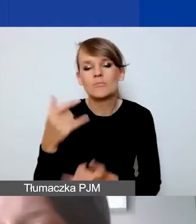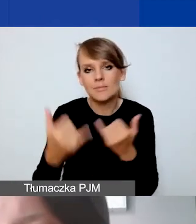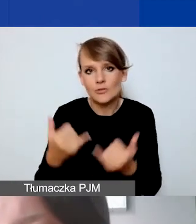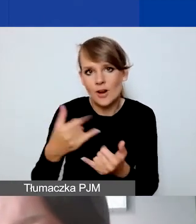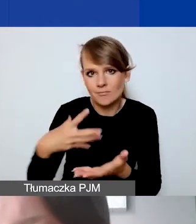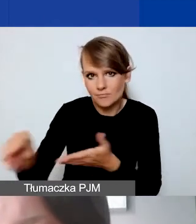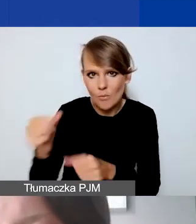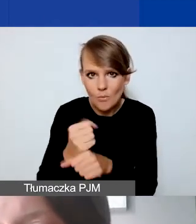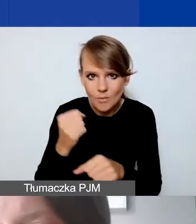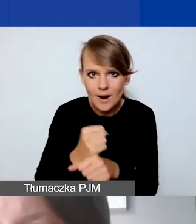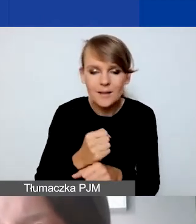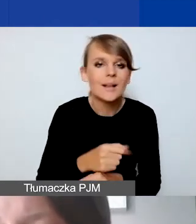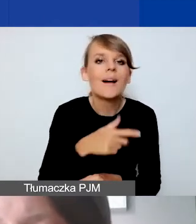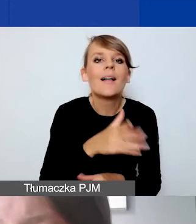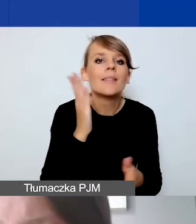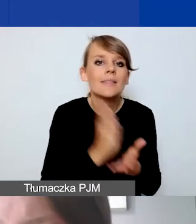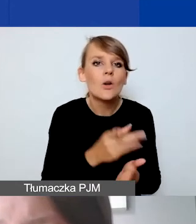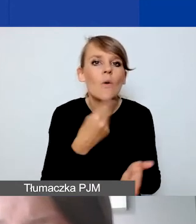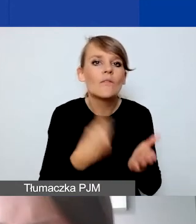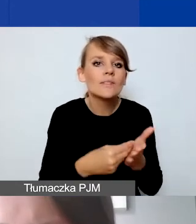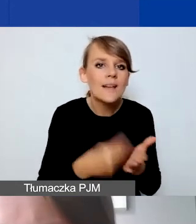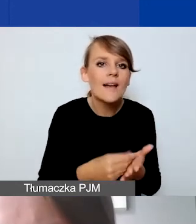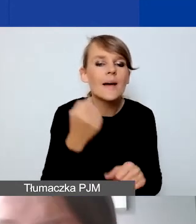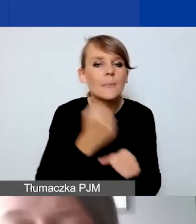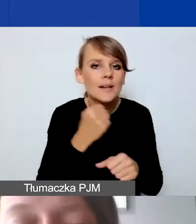Widełki dotyczą tylko wyceny pracy wolontariuszy i wolontariuszek.